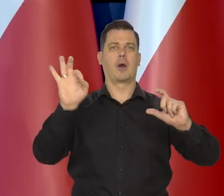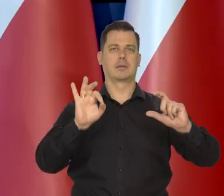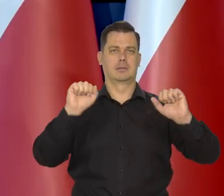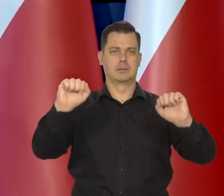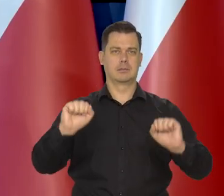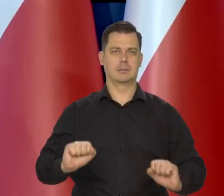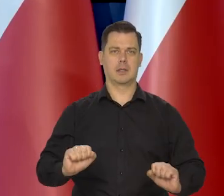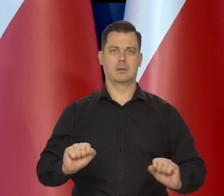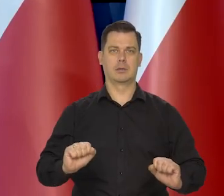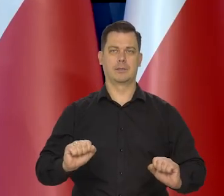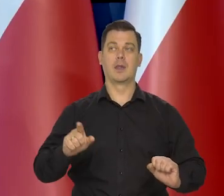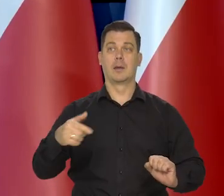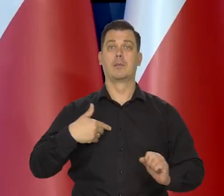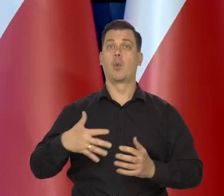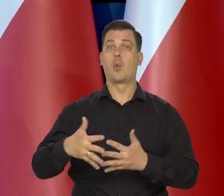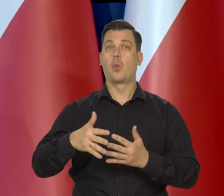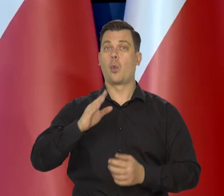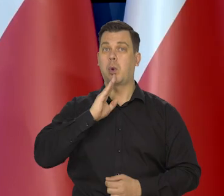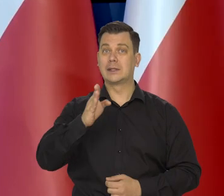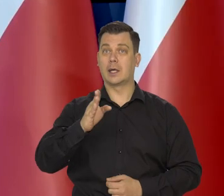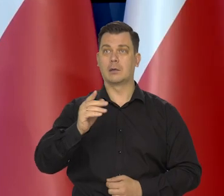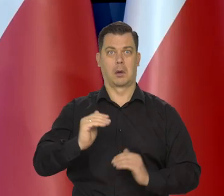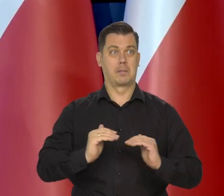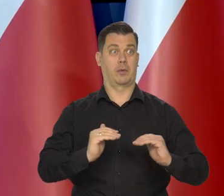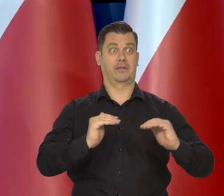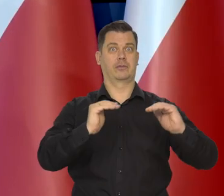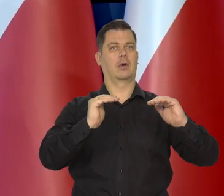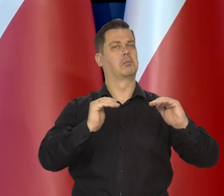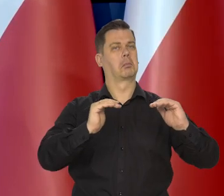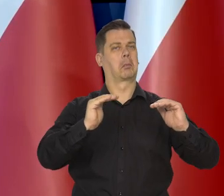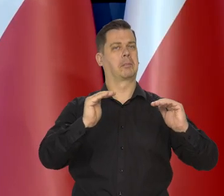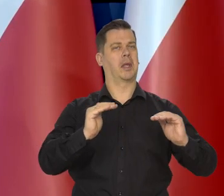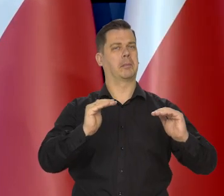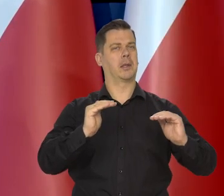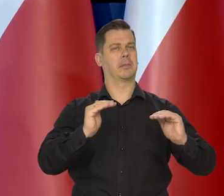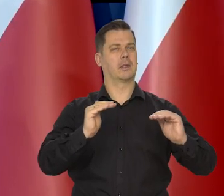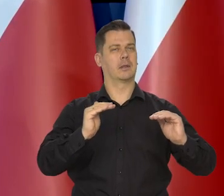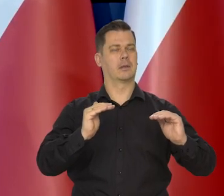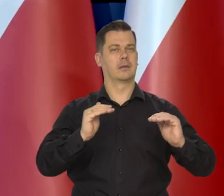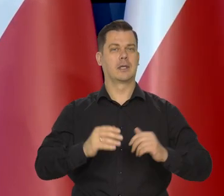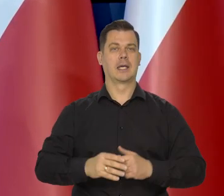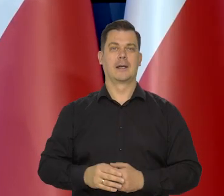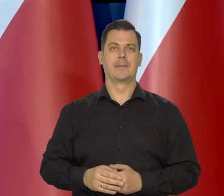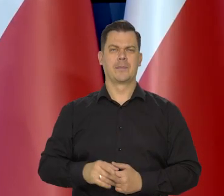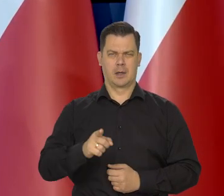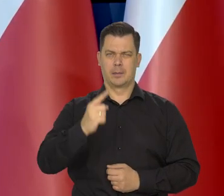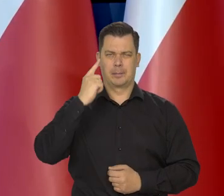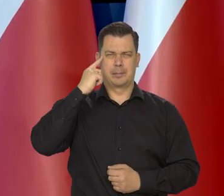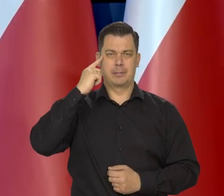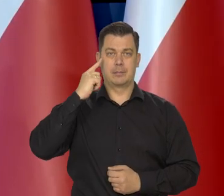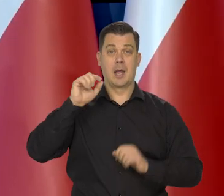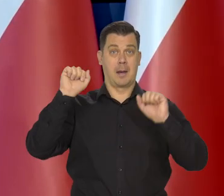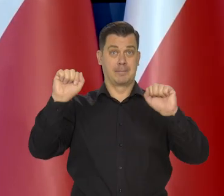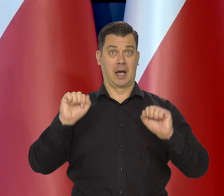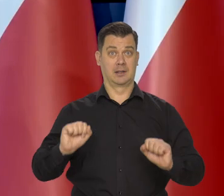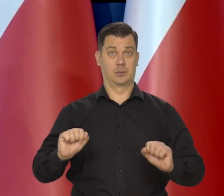choć Rezerwa Federalna zmniejszyła skalę podwyżek, które wcześniej były zapowiedziane. Proszę pamiętać, że te banki centralne.